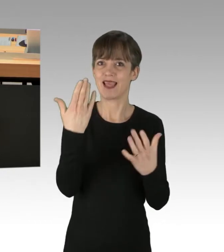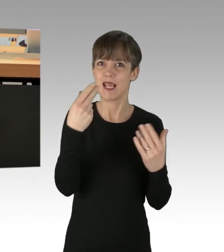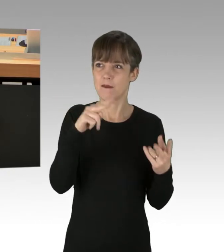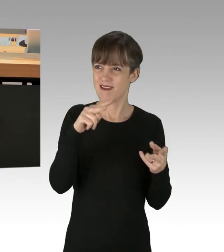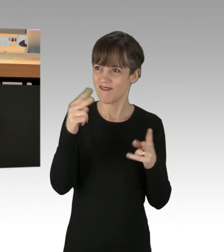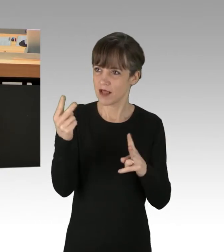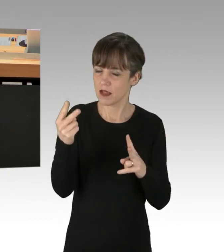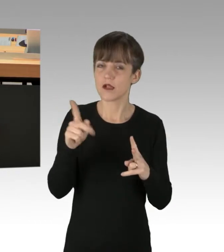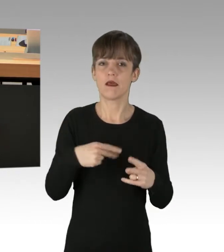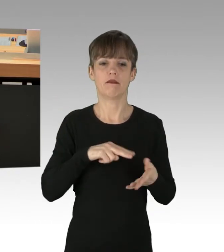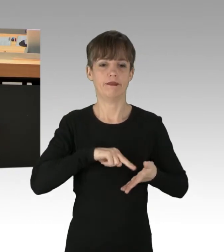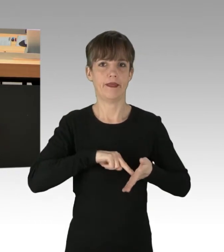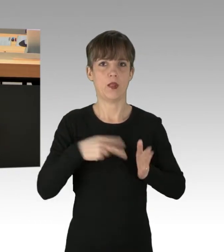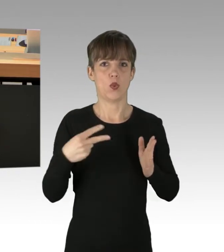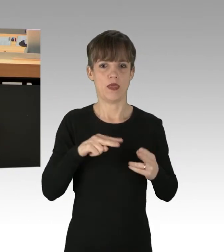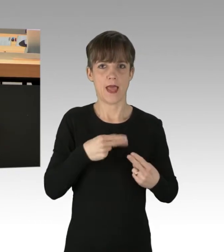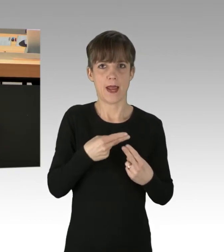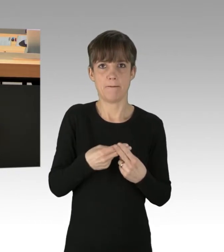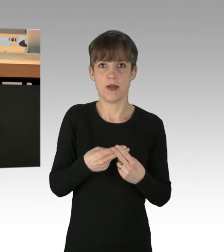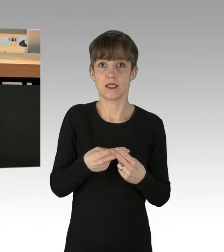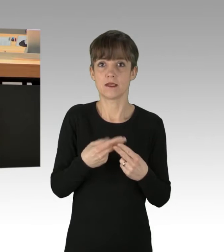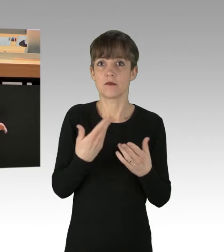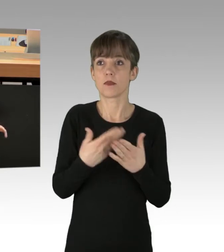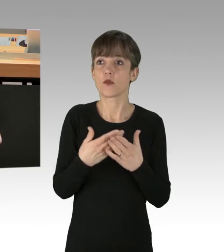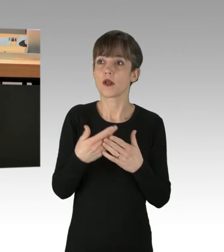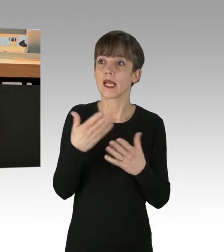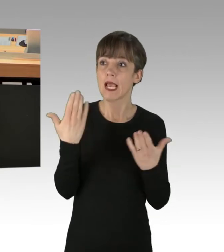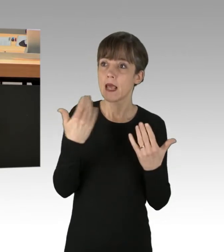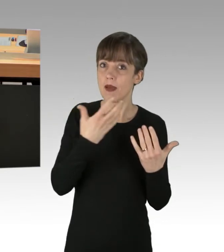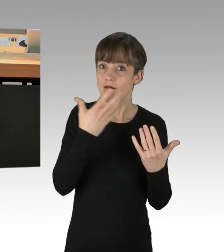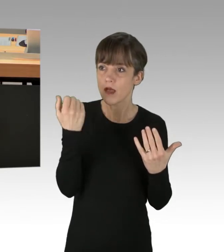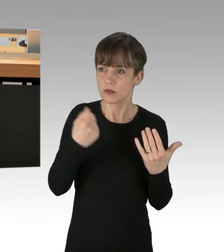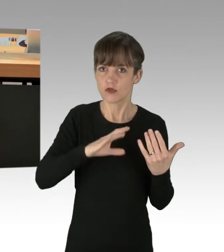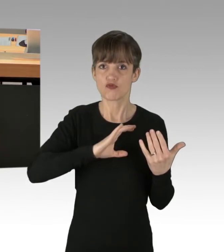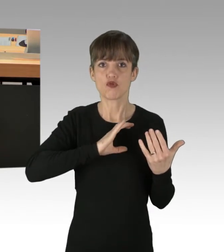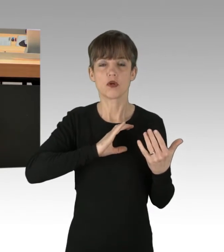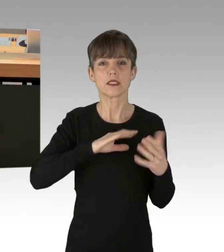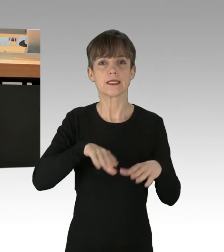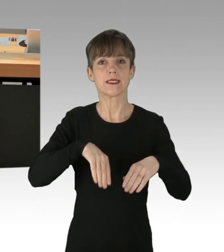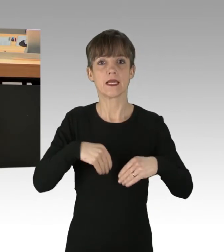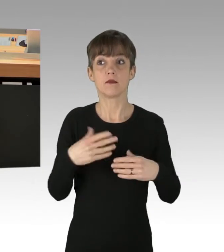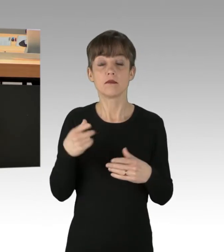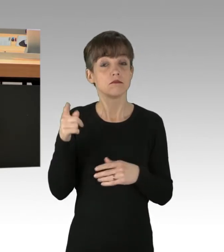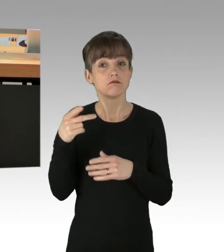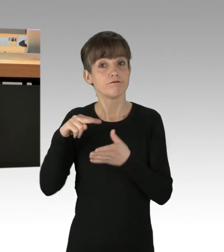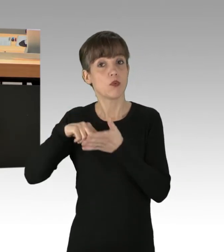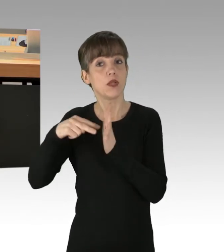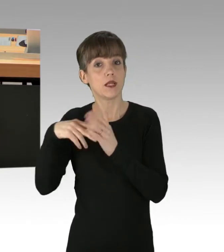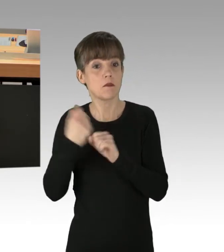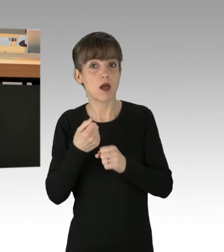Wie wäre es, ein wärmeres Klima als eine Chance zu begreifen? Nein, die Angst vor der Apokalypse verkauft sich besser,